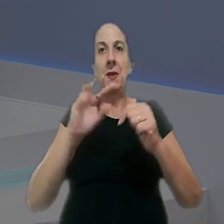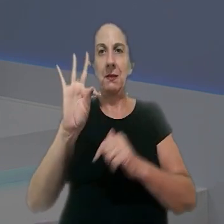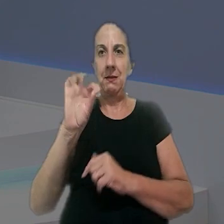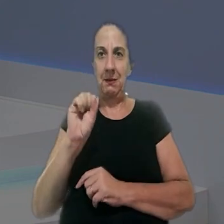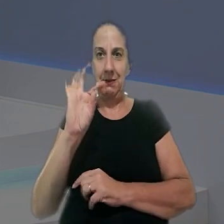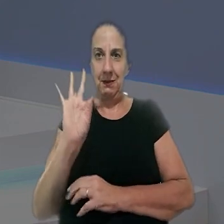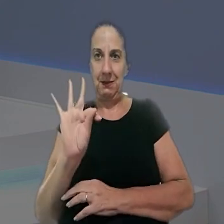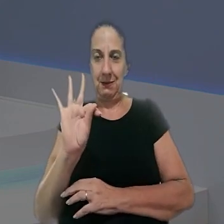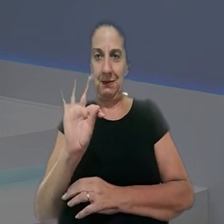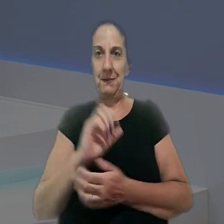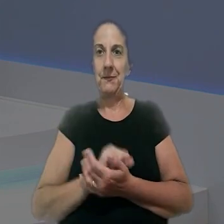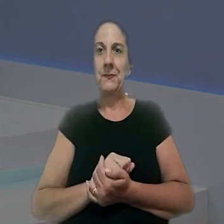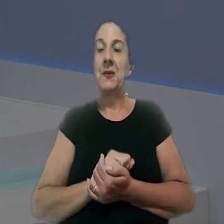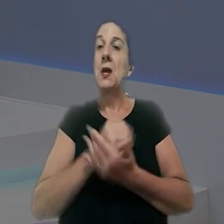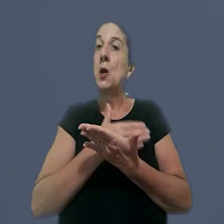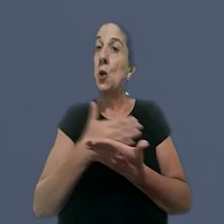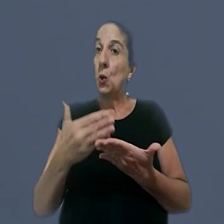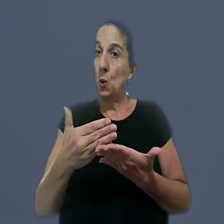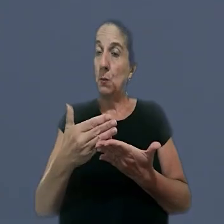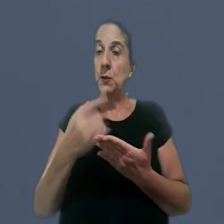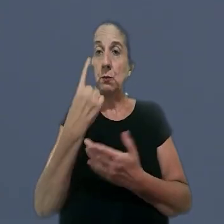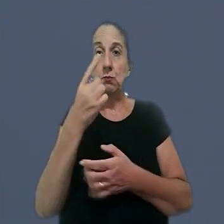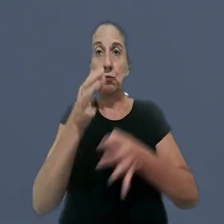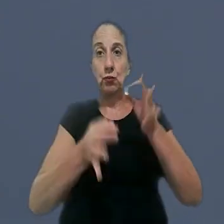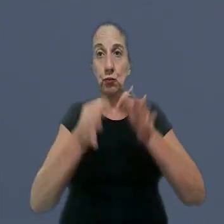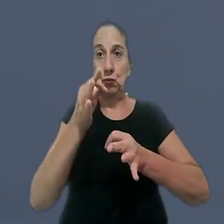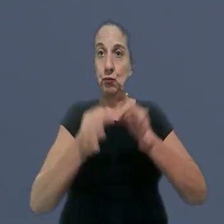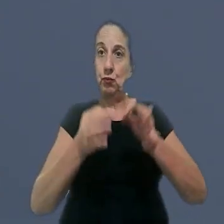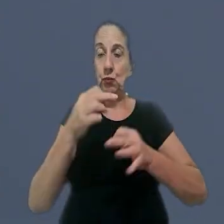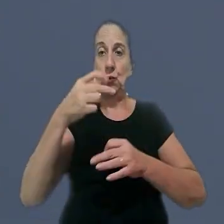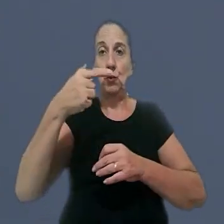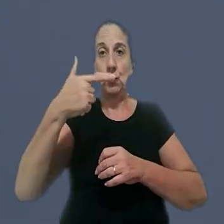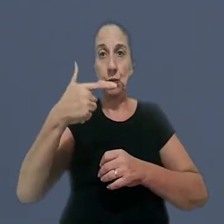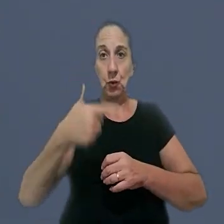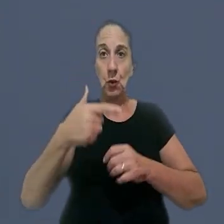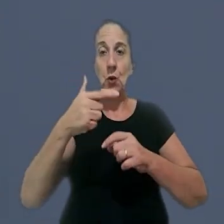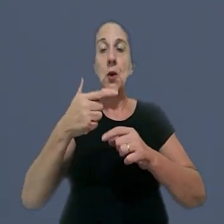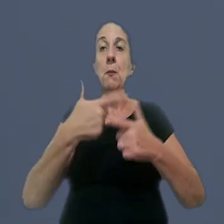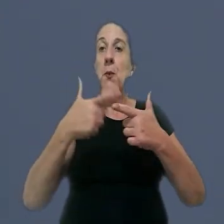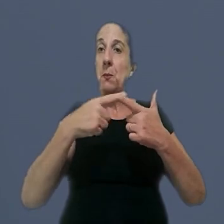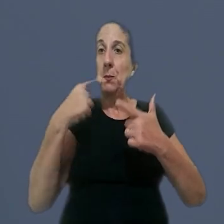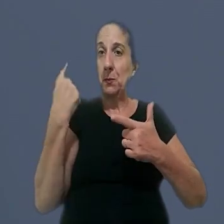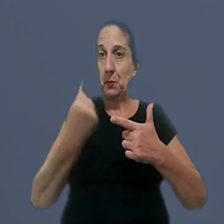que atuam no TST. Nós começamos com um caso julgado pela Seção 2 de Dissídios